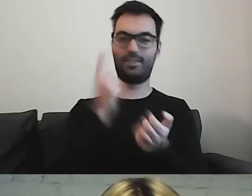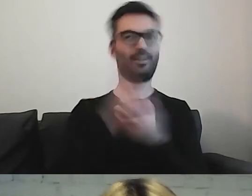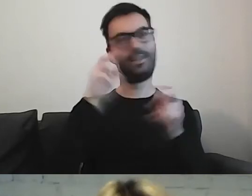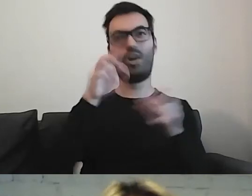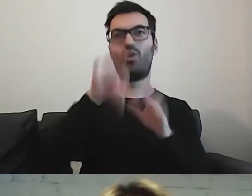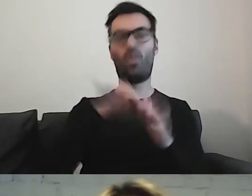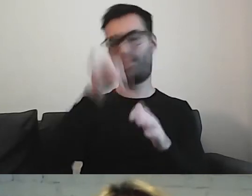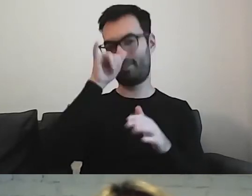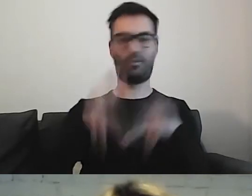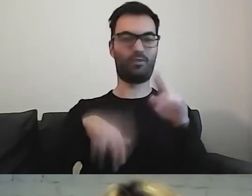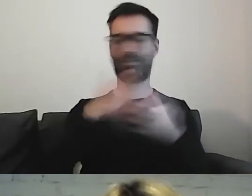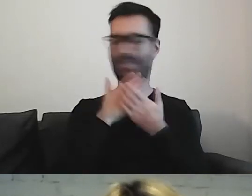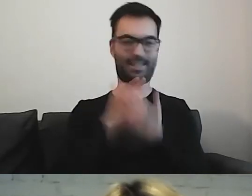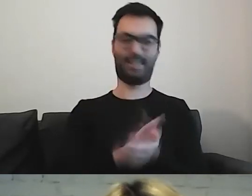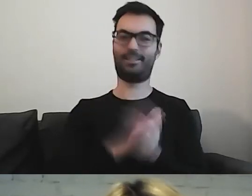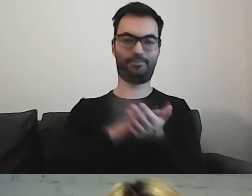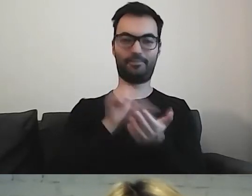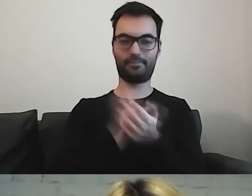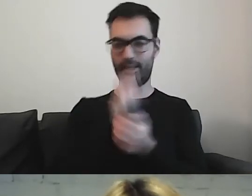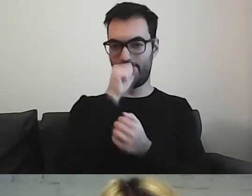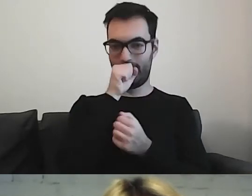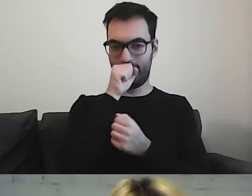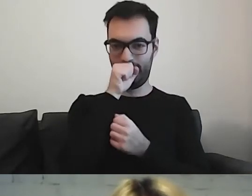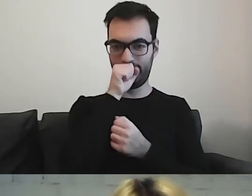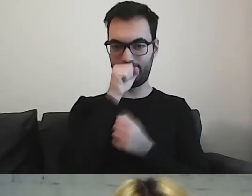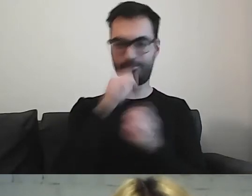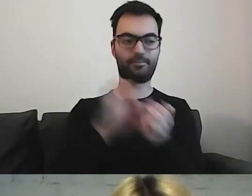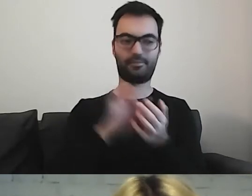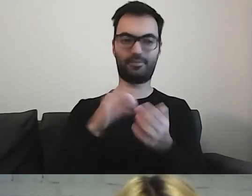Wyjdzie nam coś, czego nie chcemy zjeść.